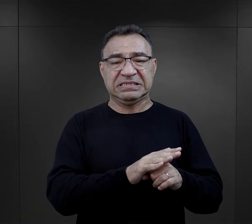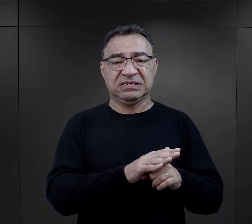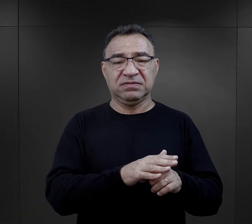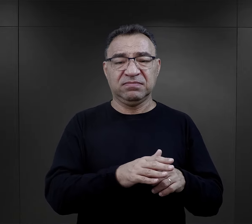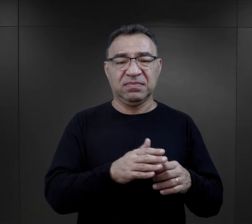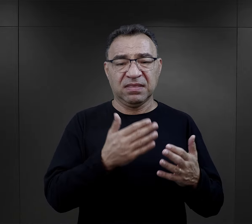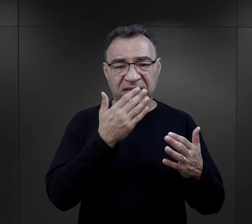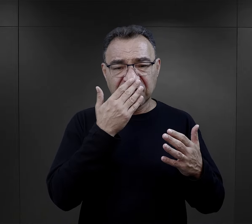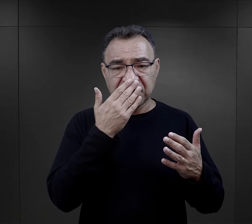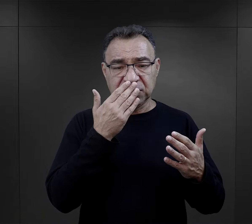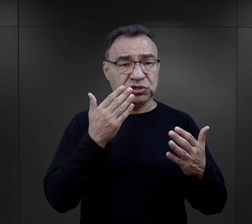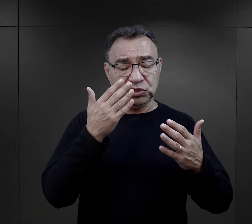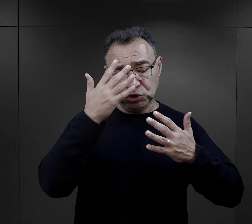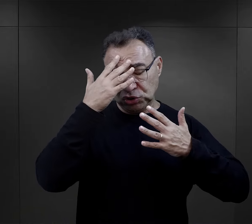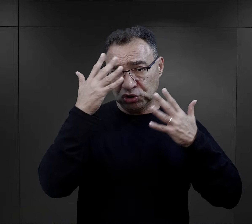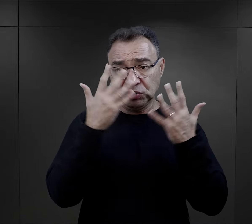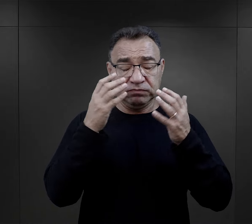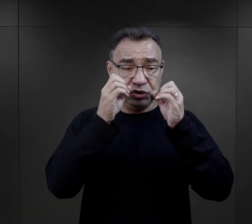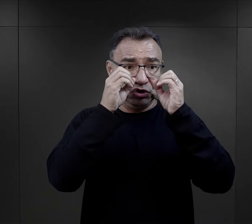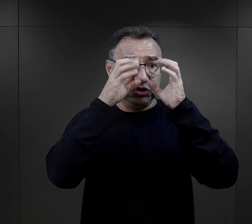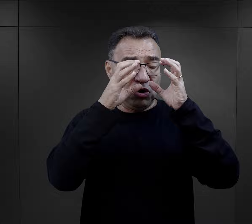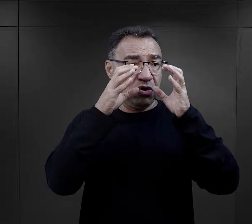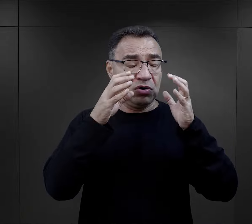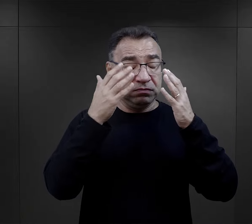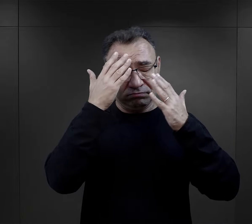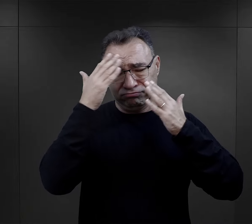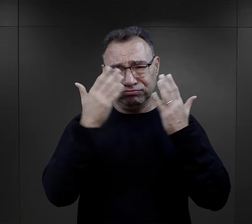o takim szoku obozowym, wstrząsie,